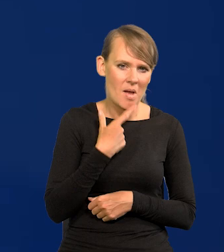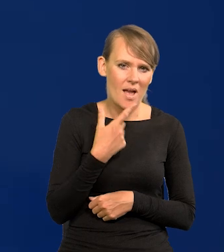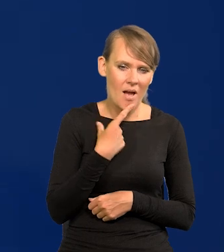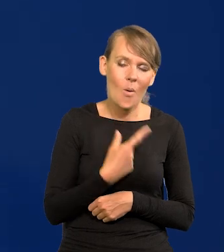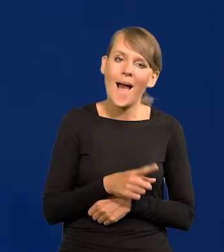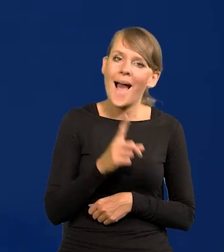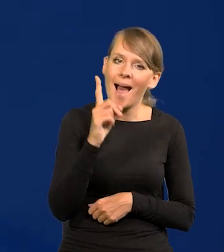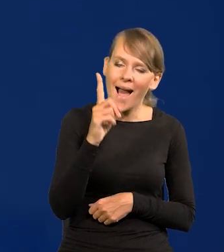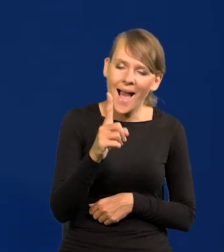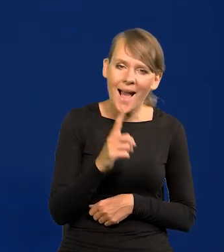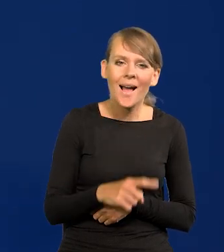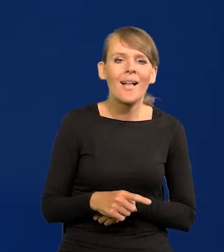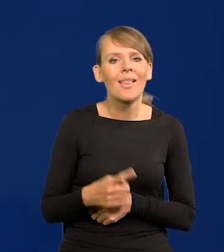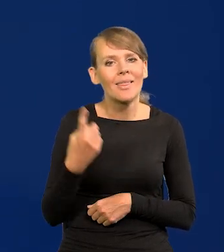chociaż dla pewnego sektora,